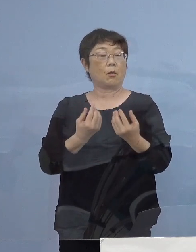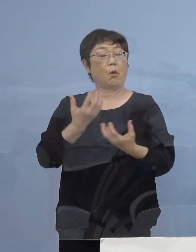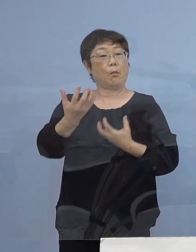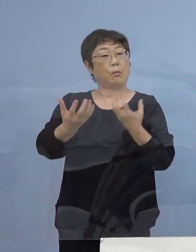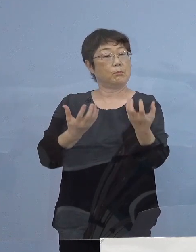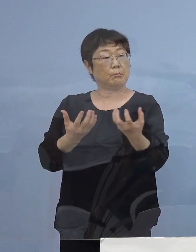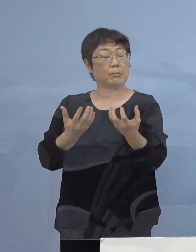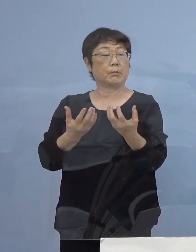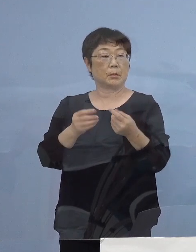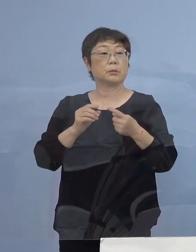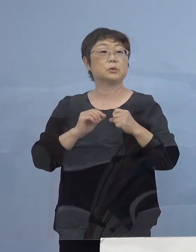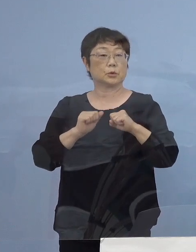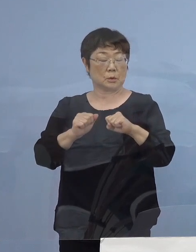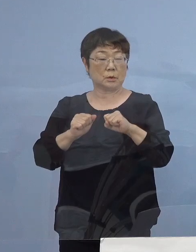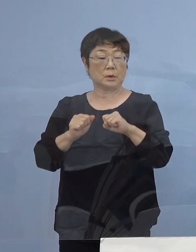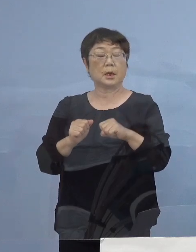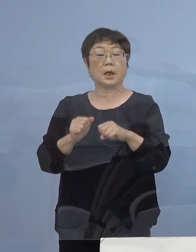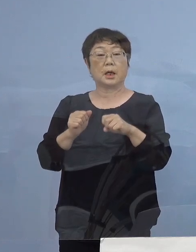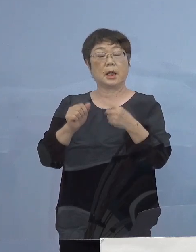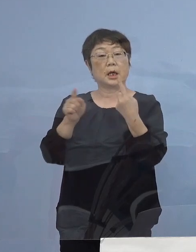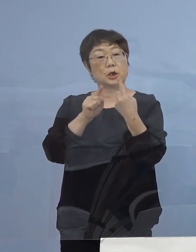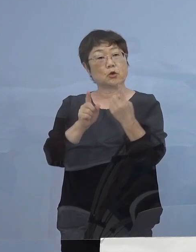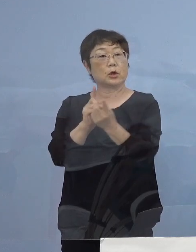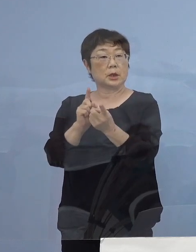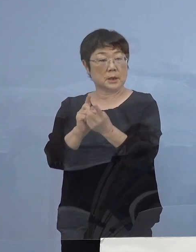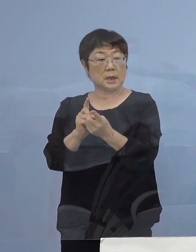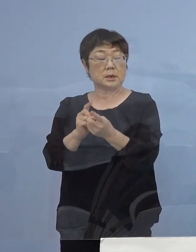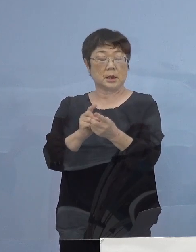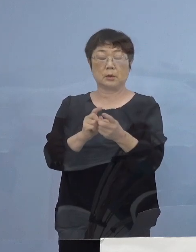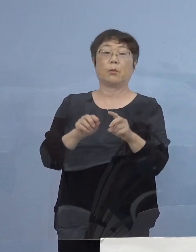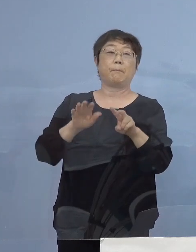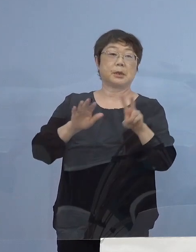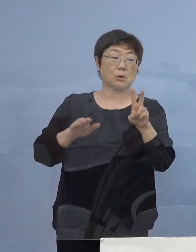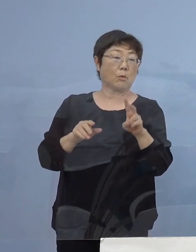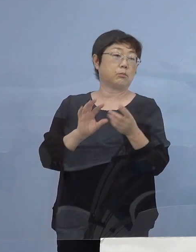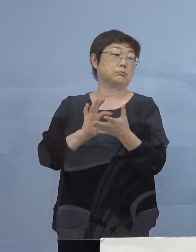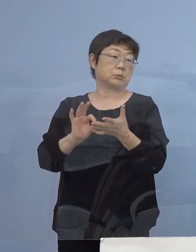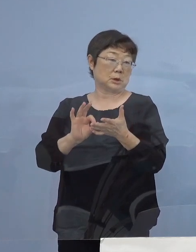あるいは1人1台端末が既に出来上がっている 徳島でありますので